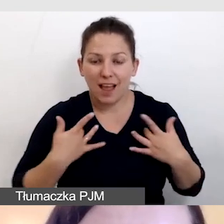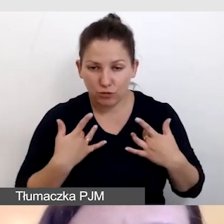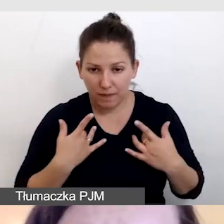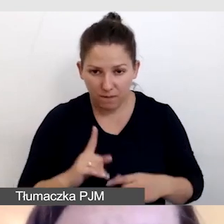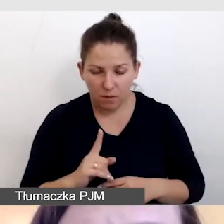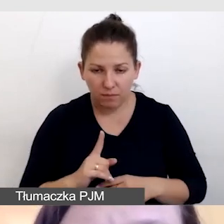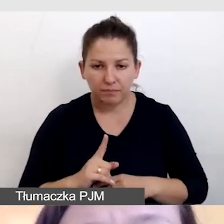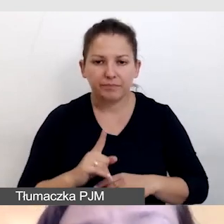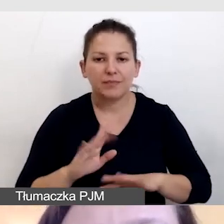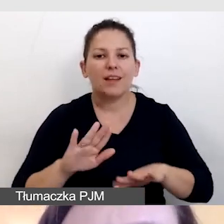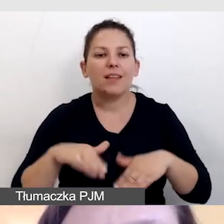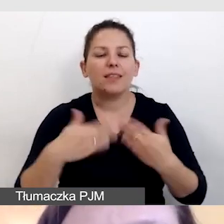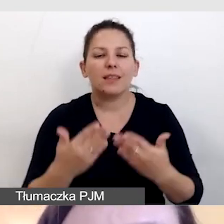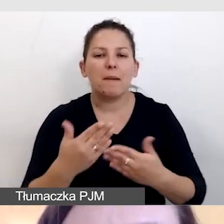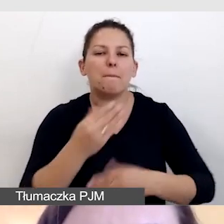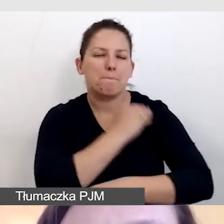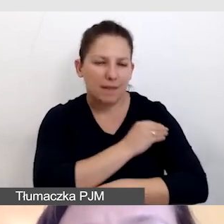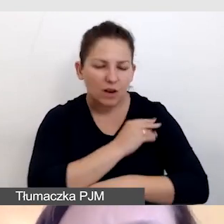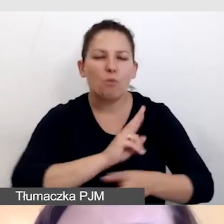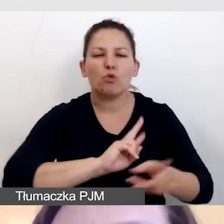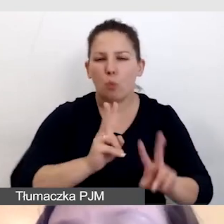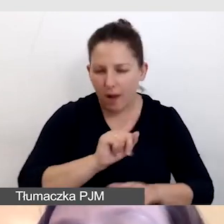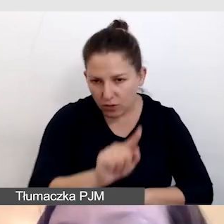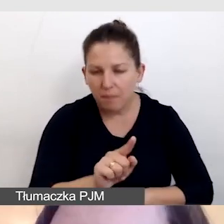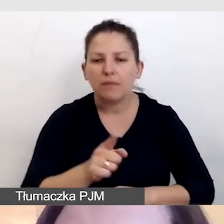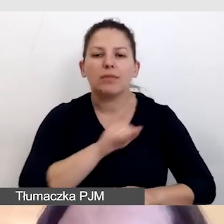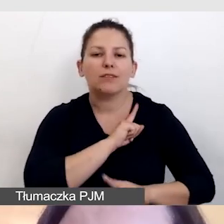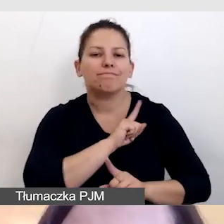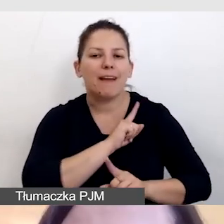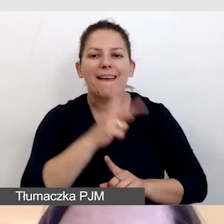dostarczamy materiały tłumaczom, dbamy o widoczność napisów.